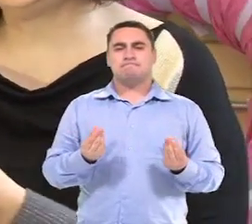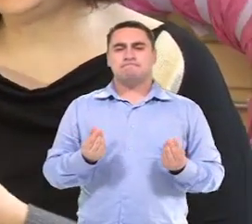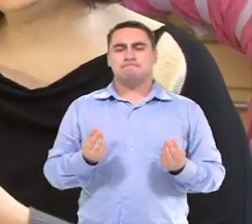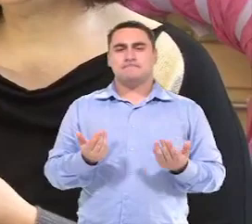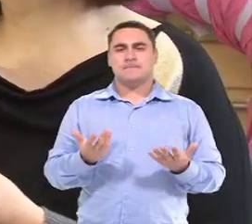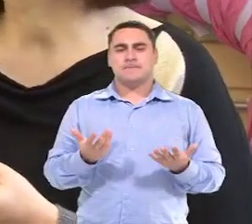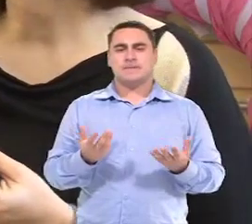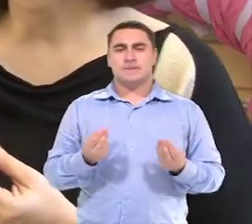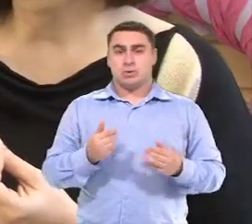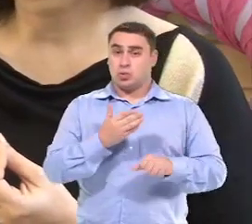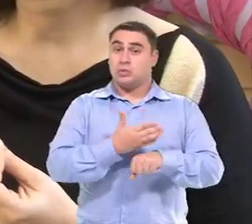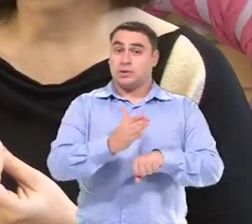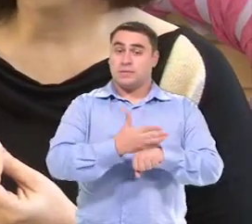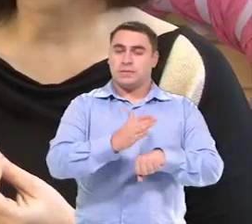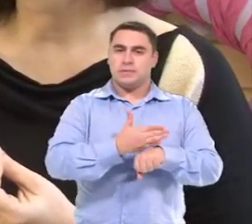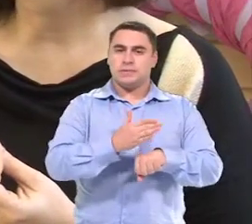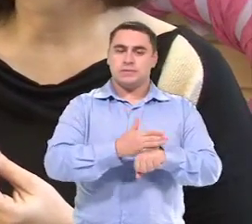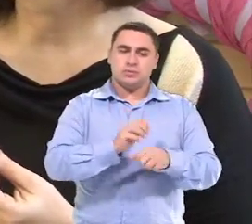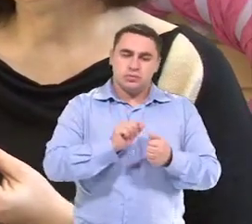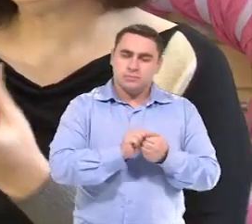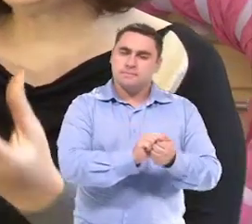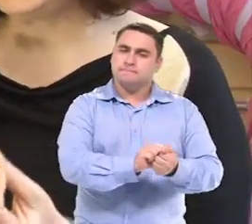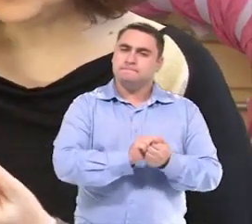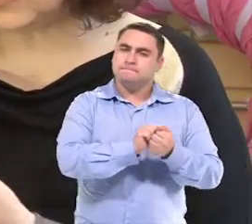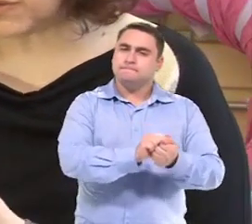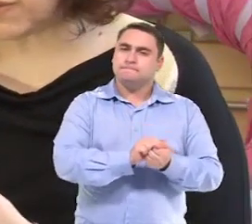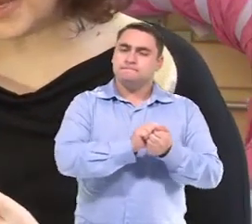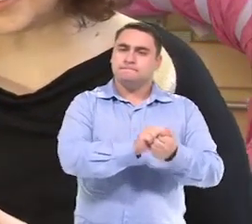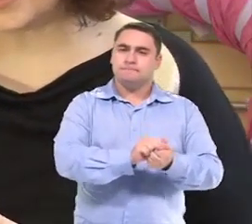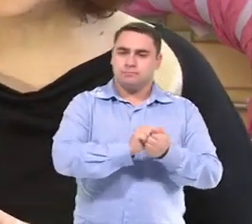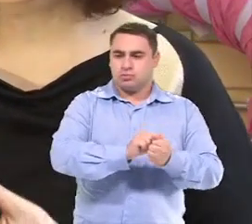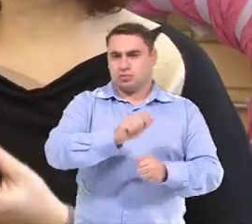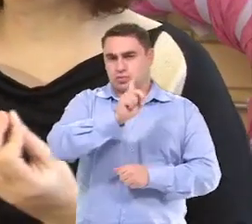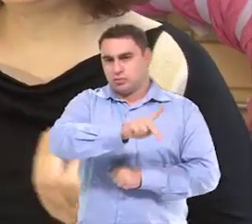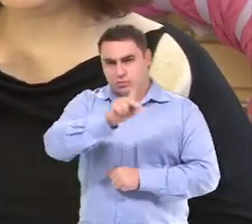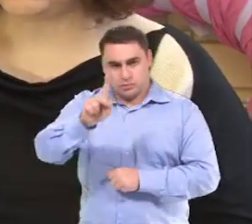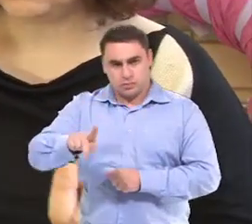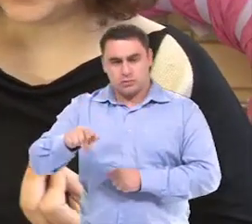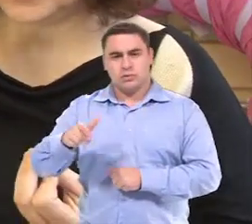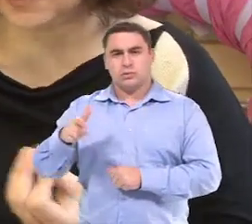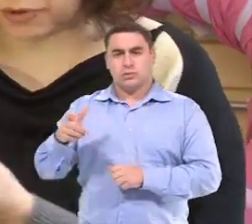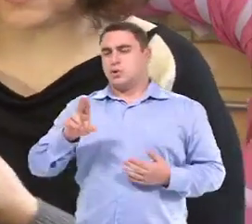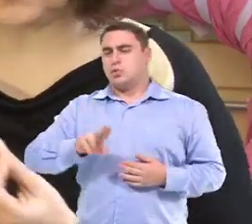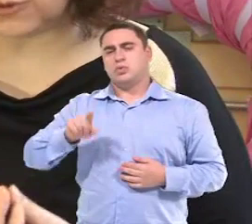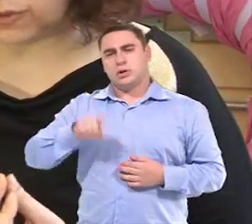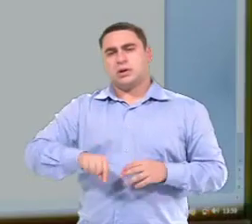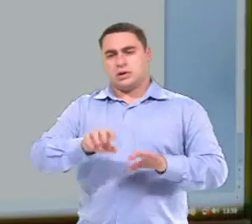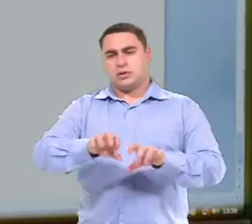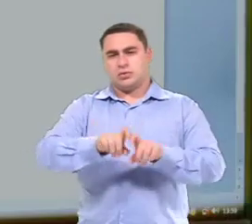Está sendo o treinamento com ela junto com as professoras,